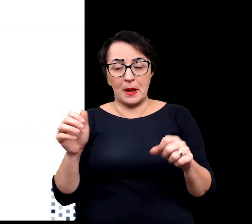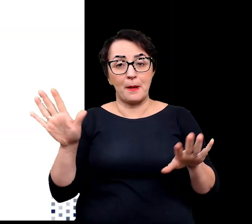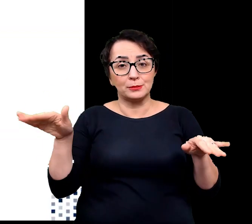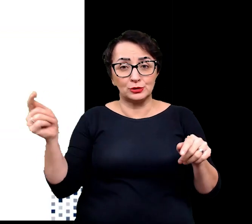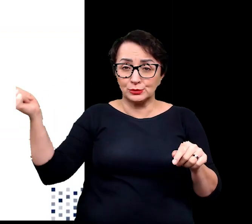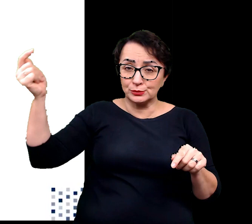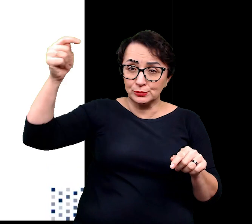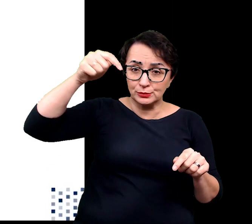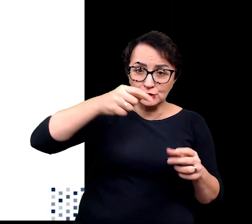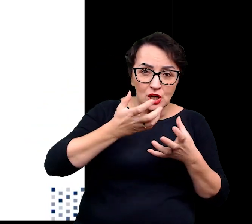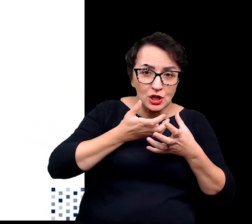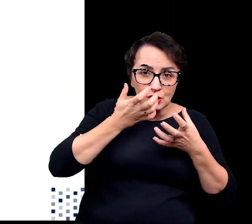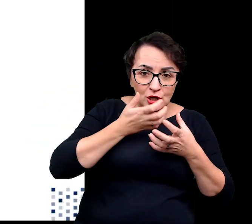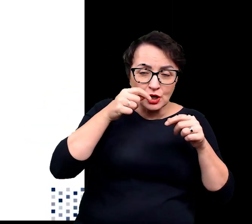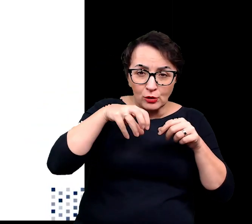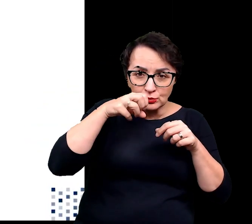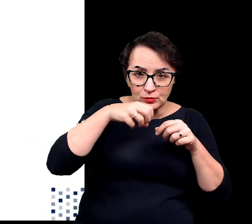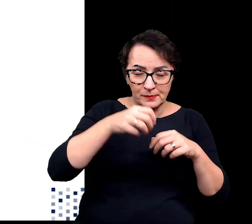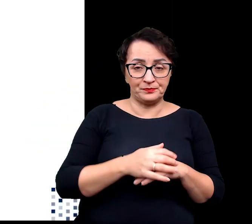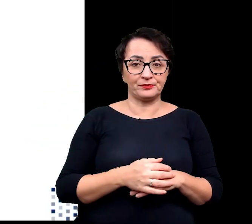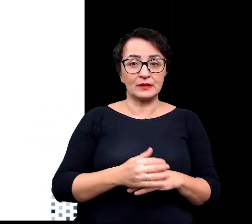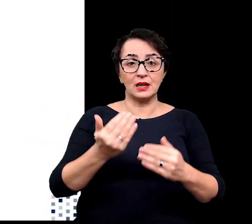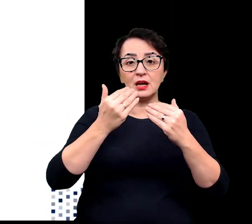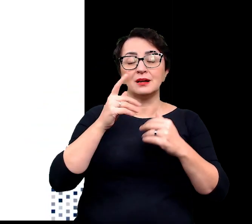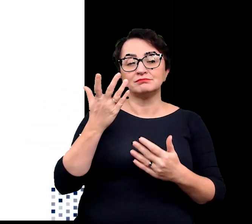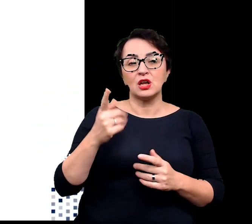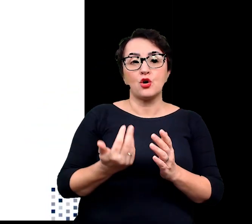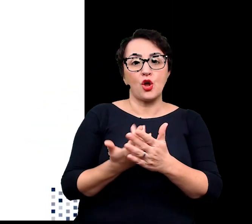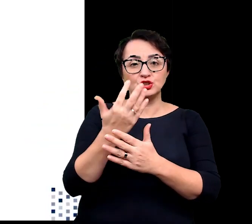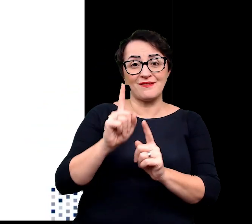Niemniej rośliny te wraz ze wzrostem wysokości, na której się znajdują,